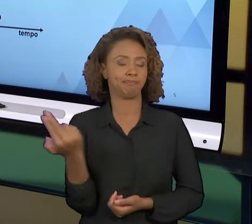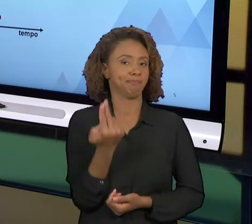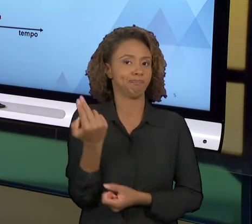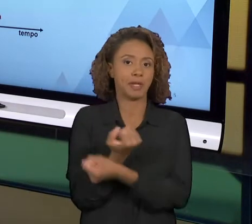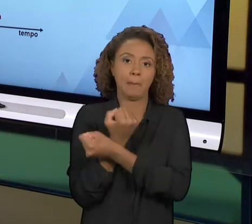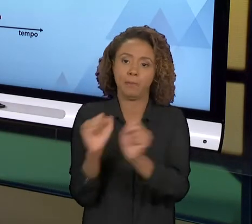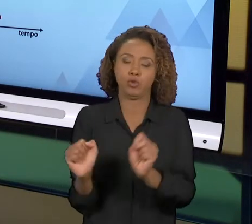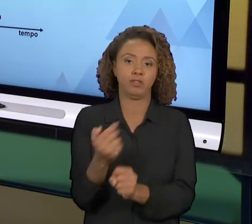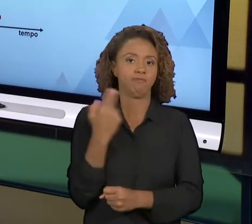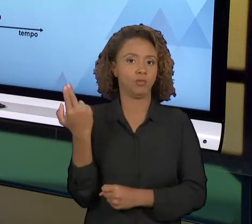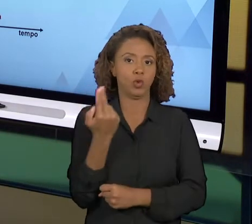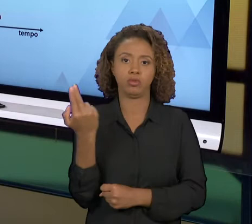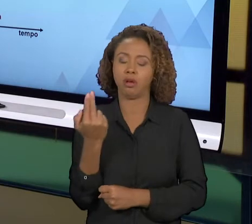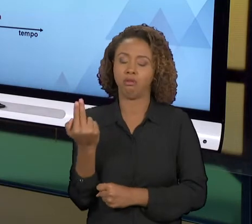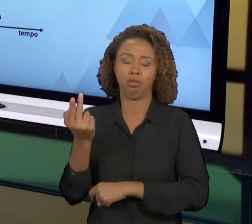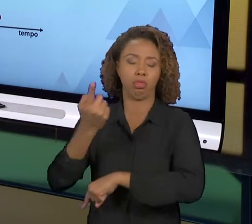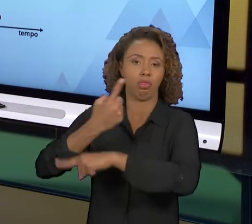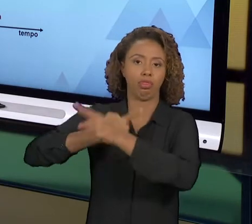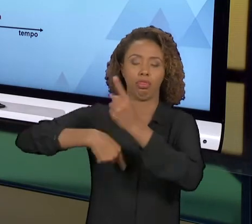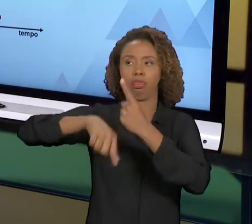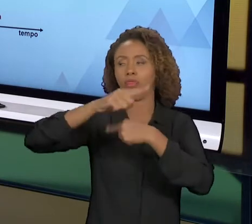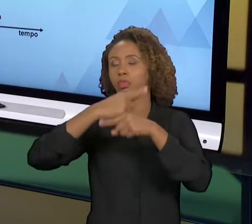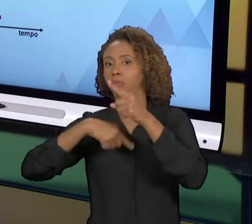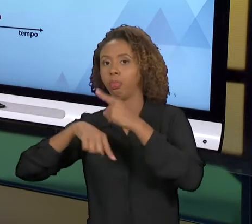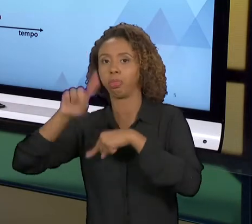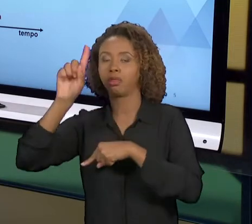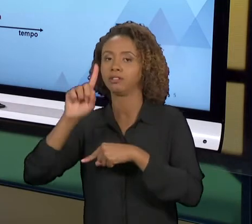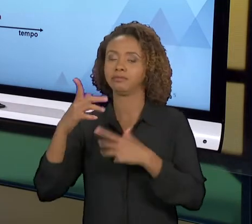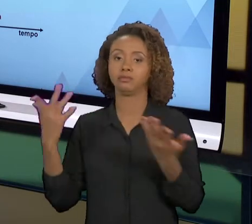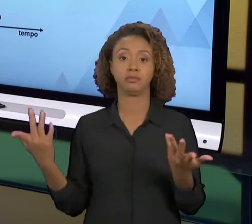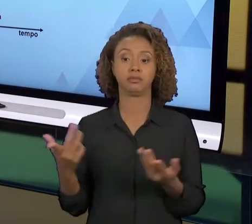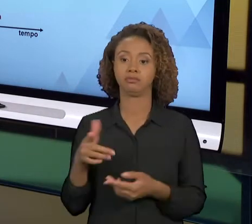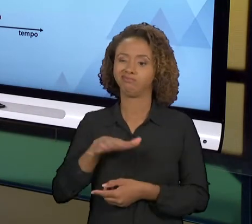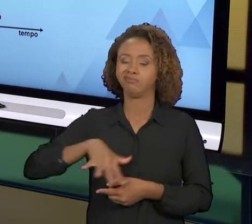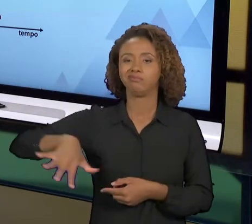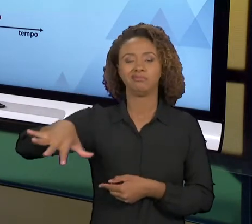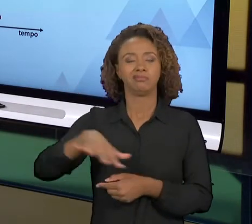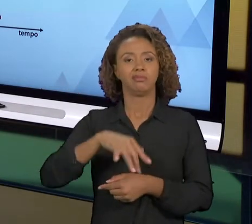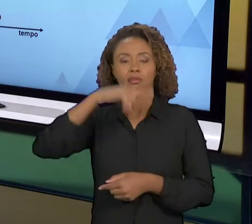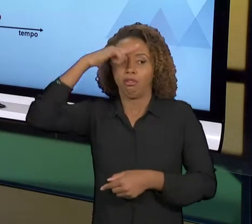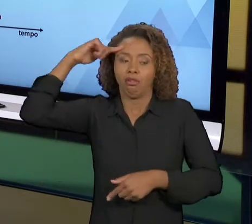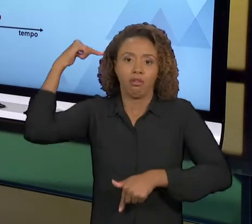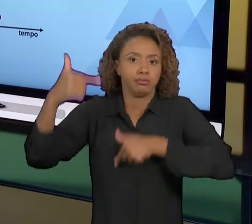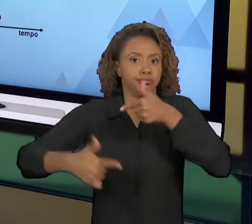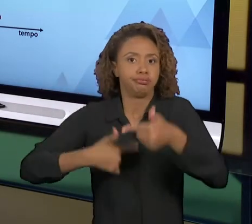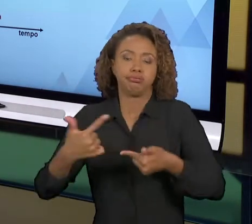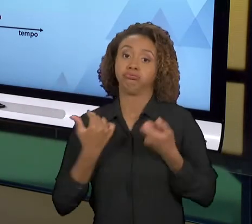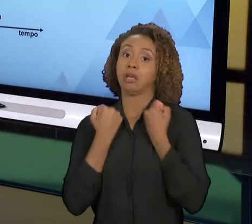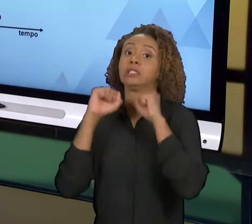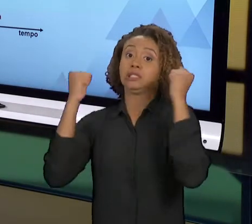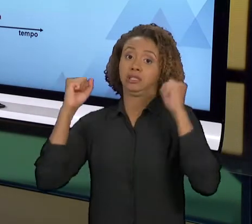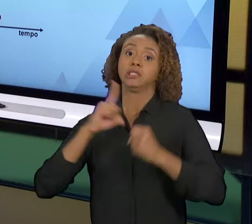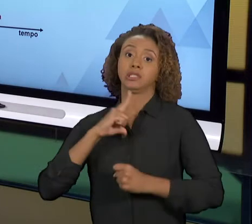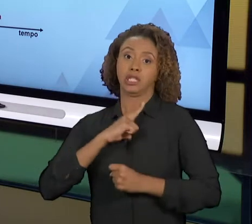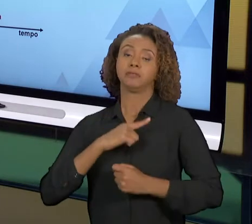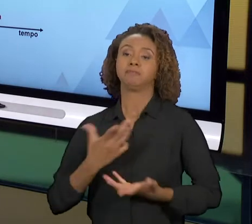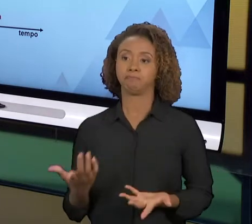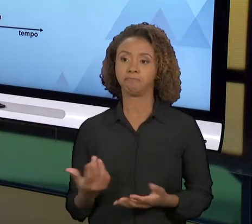DIFERENTE DÁ MUITO MAIS ESTRESSE E MUITO MAIS TRABALHO. JÁ A REENGENHARIA DE PROCESSO É MAIS